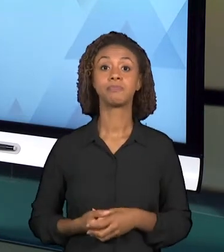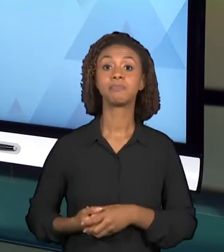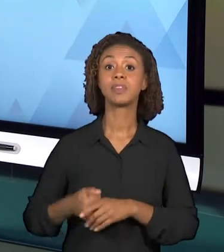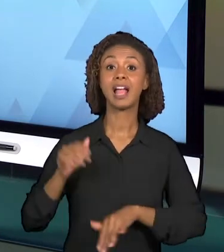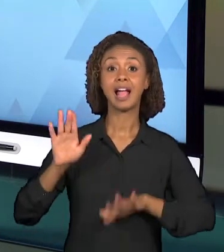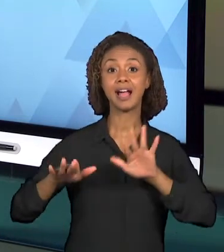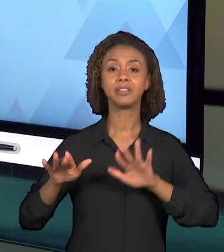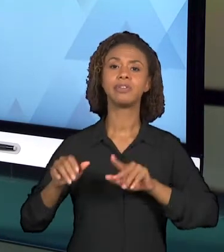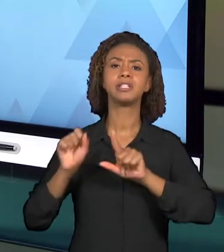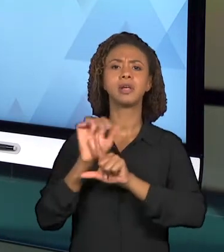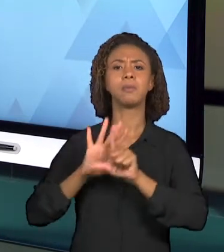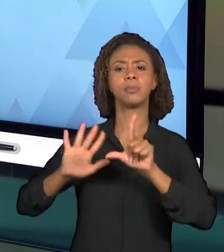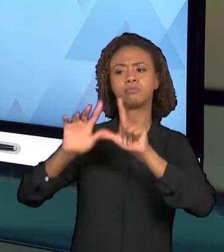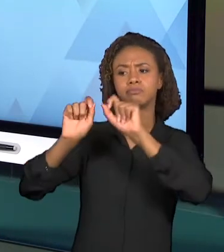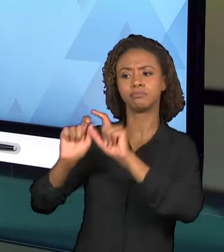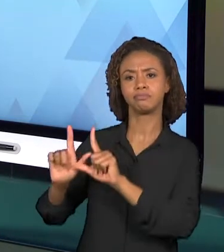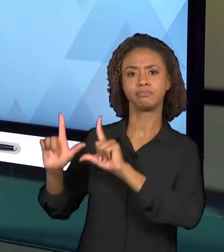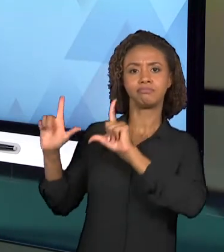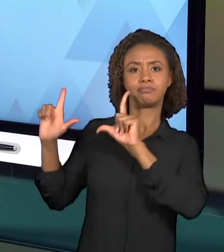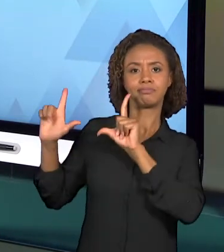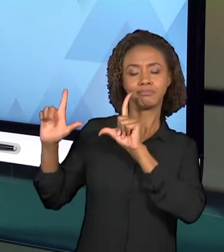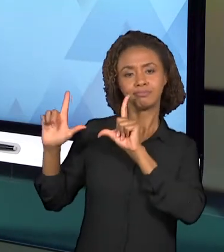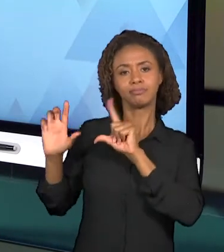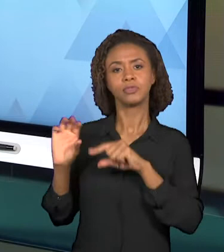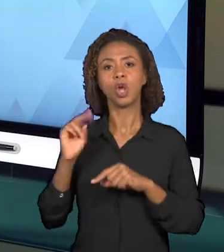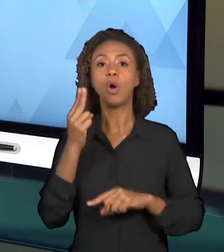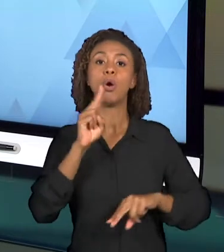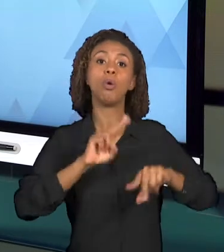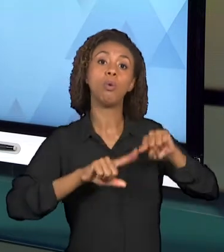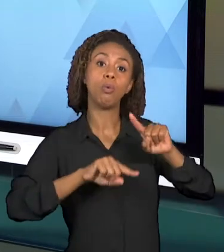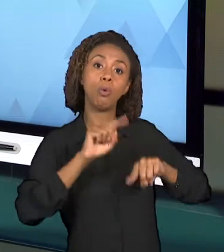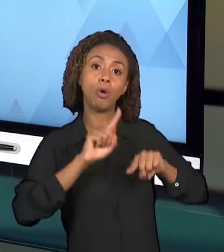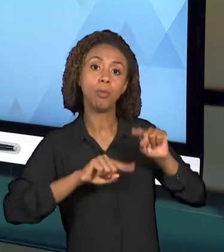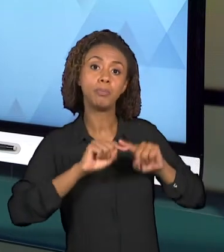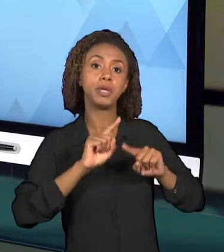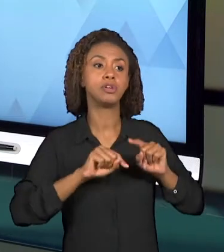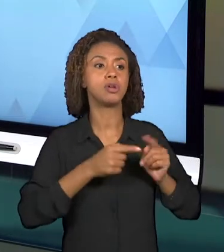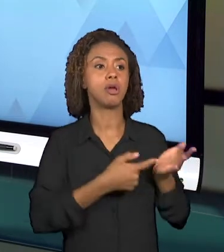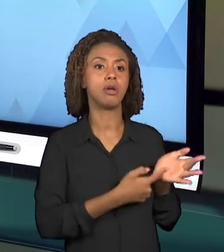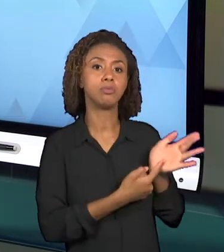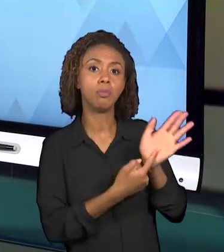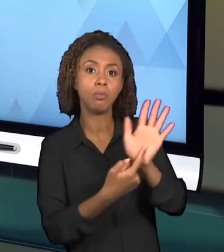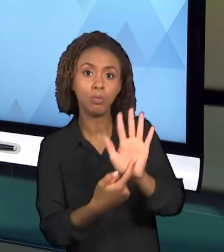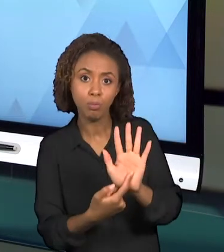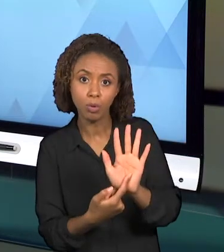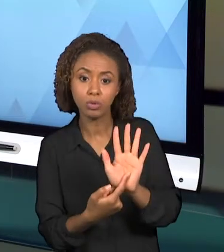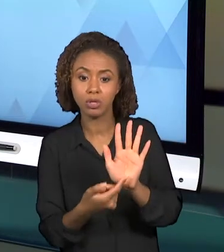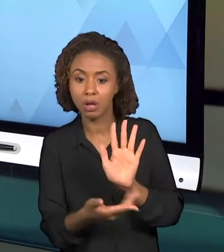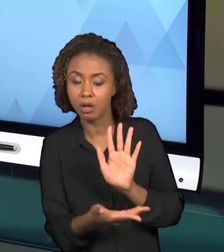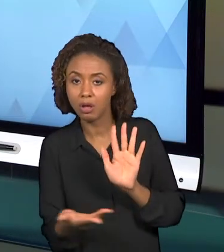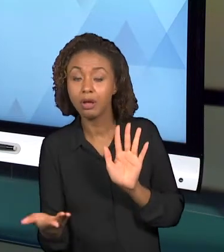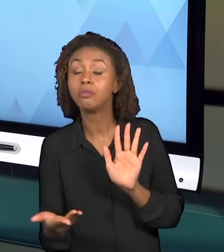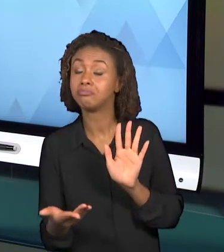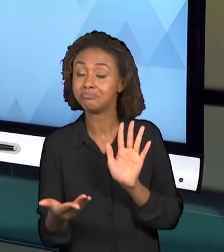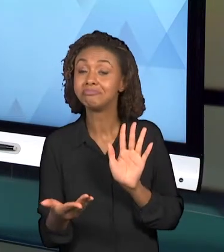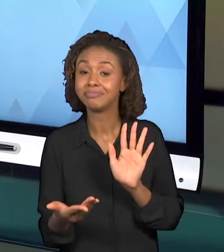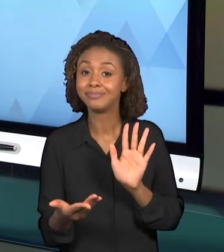UM OBJETO E DEMONSTRAR ESSE OBJETO PARA O ESTUDANTE PODE ILUSTRAR ESSA VIDEOAULA E PRENDER